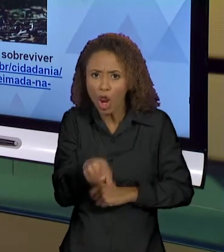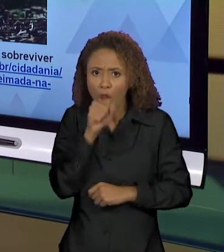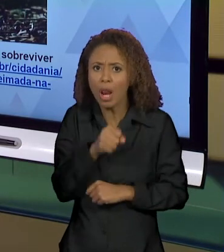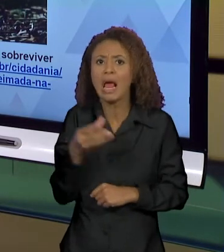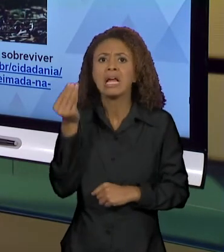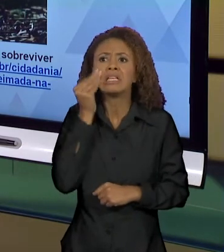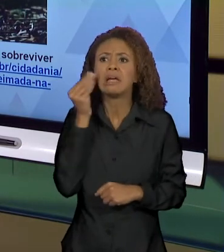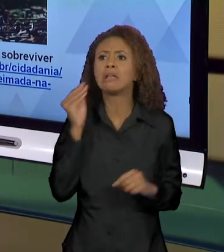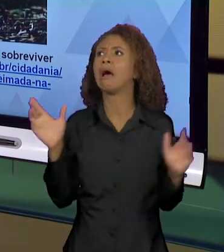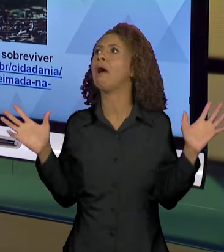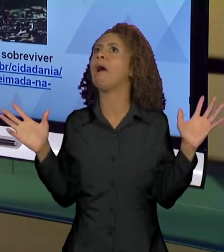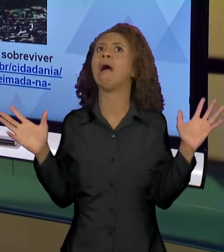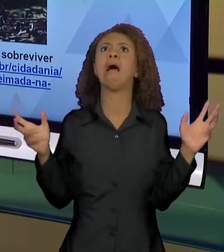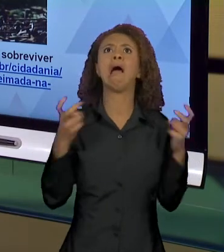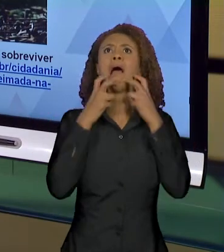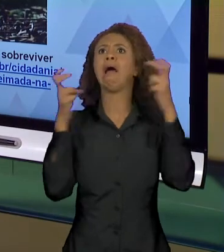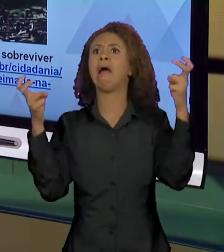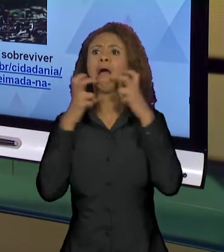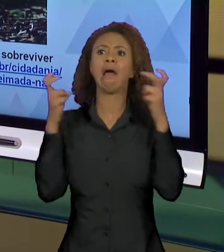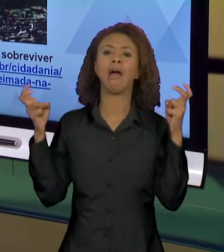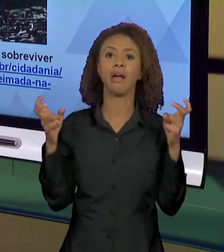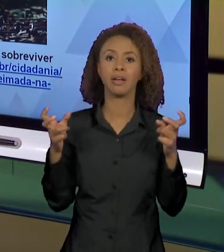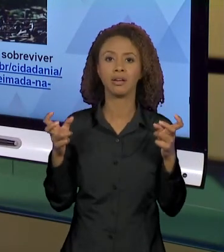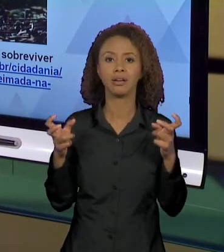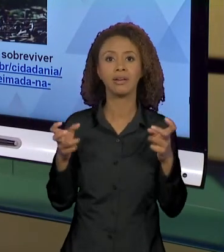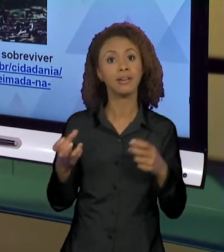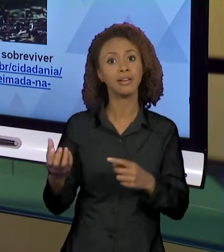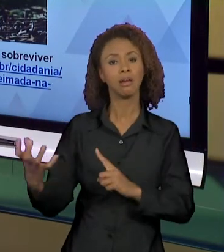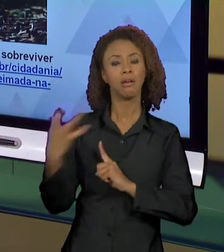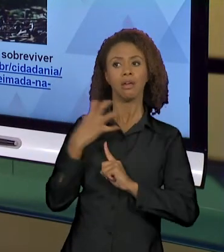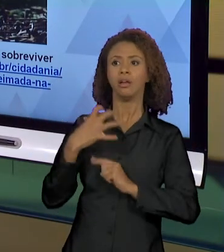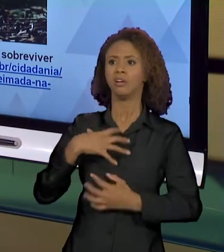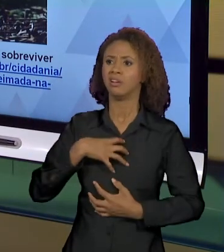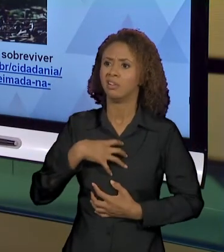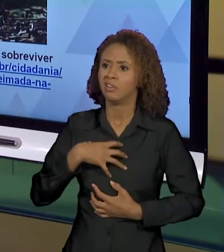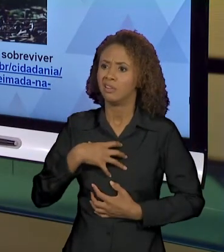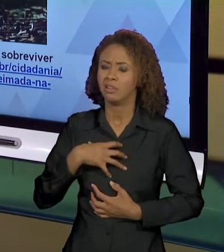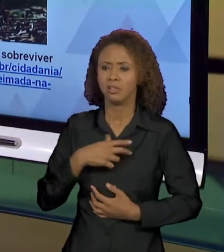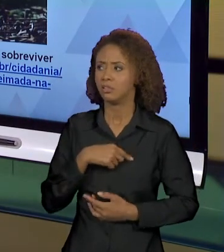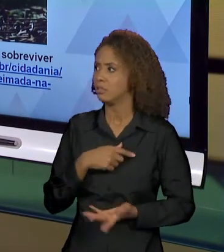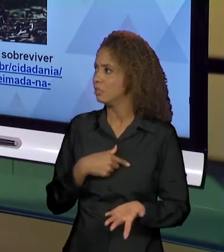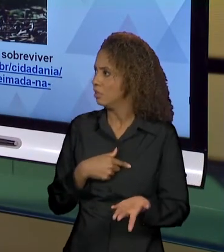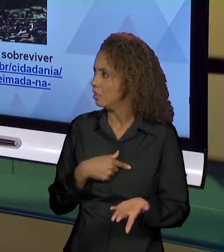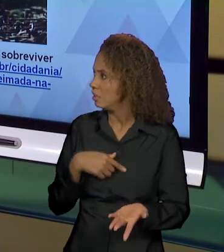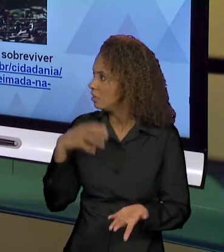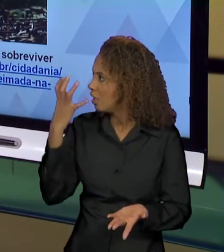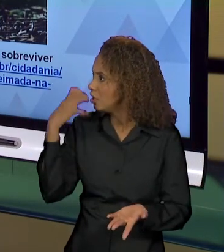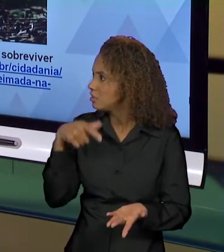AUXÍLIO. QUE É JUSTAMENTE PARA CRIAR ESSE EFEITO DE SENTIDO DE... GENTE, A SITUAÇÃO ESTÁ TERRÍVEL.